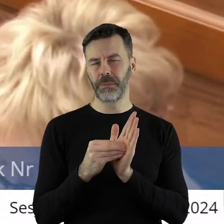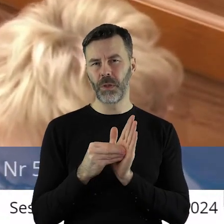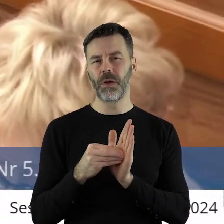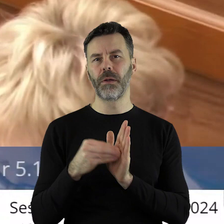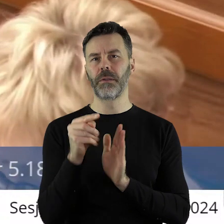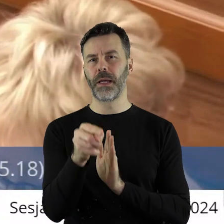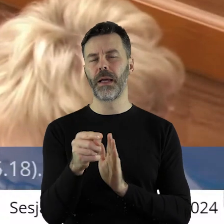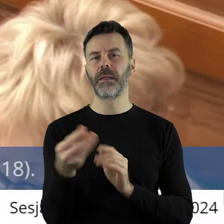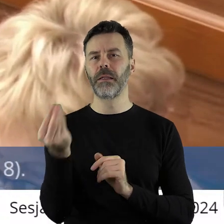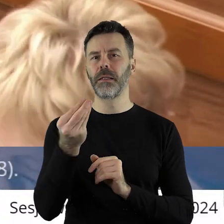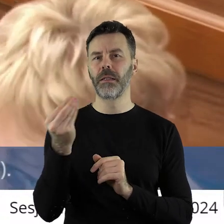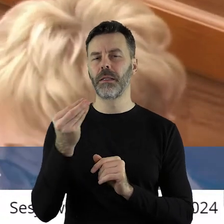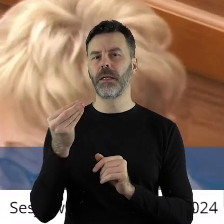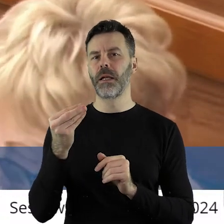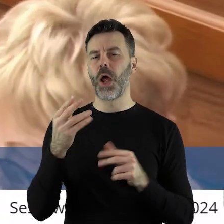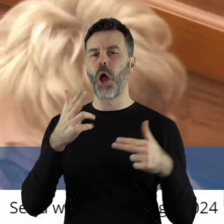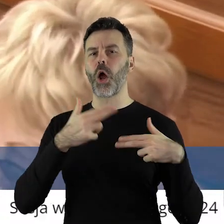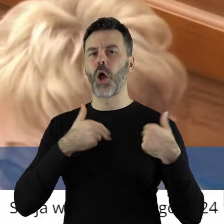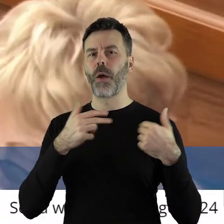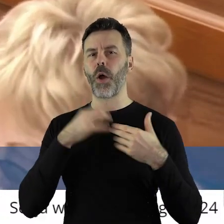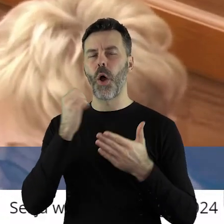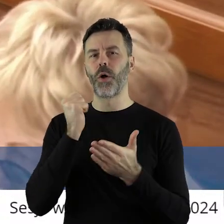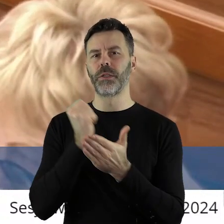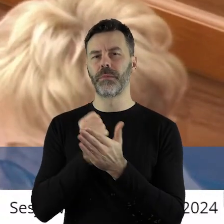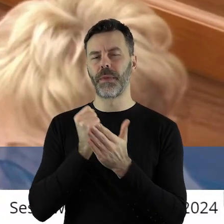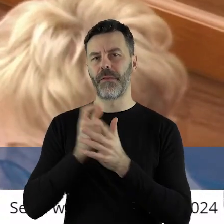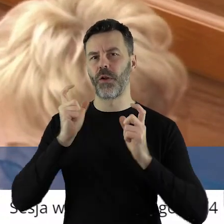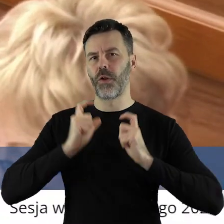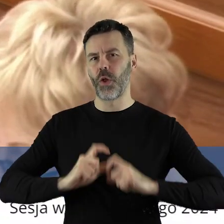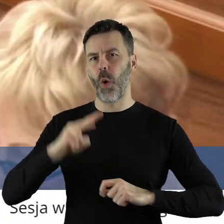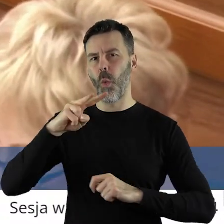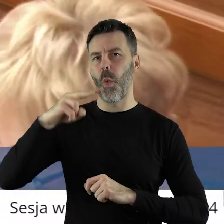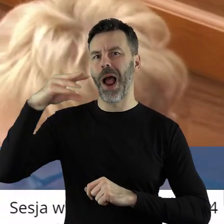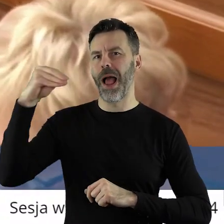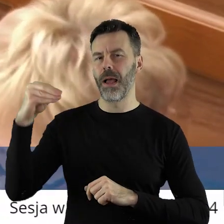powinno znaleźć się stwierdzenie, komisarzowi do spraw rolnictwa Unii Europejskiej.....